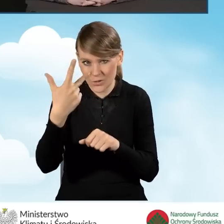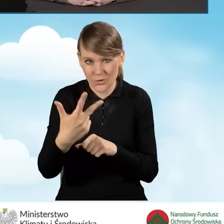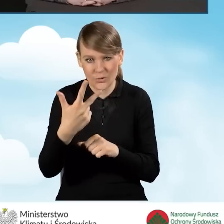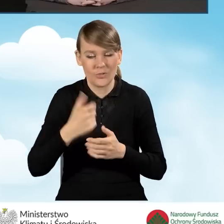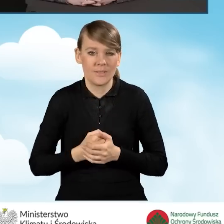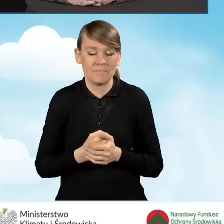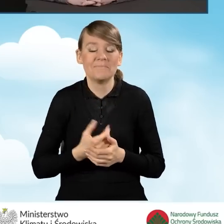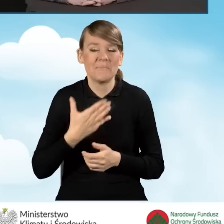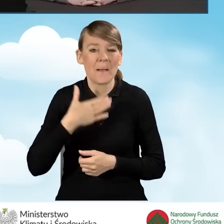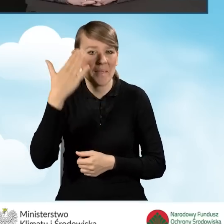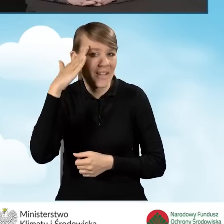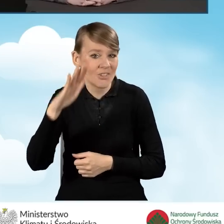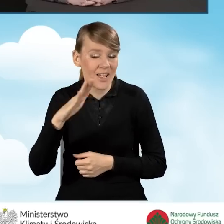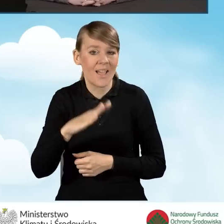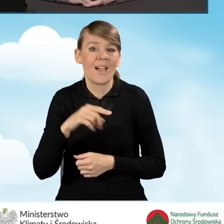Mam nadzieję, że w tym roku je sfinalizujemy.